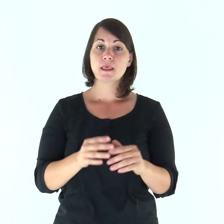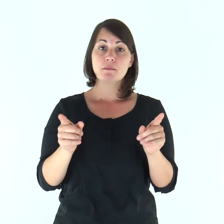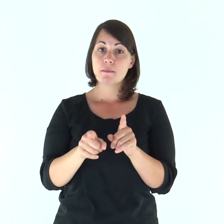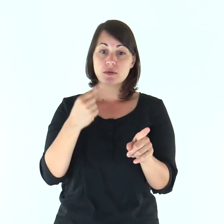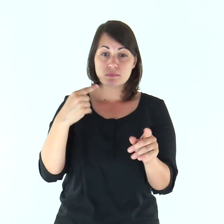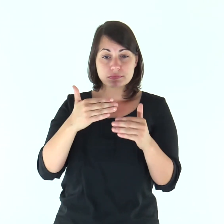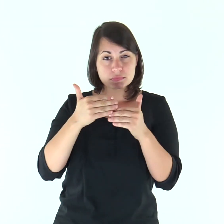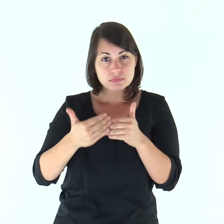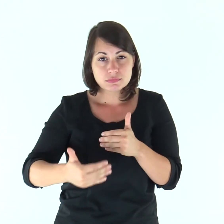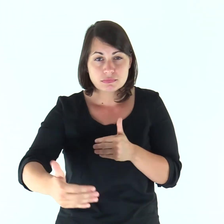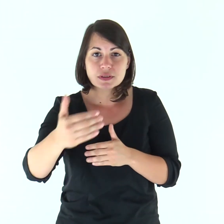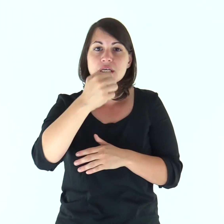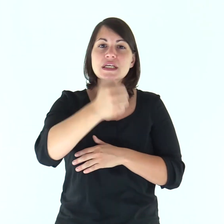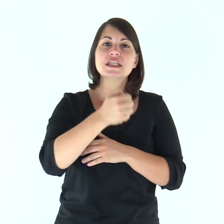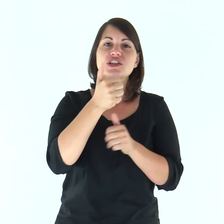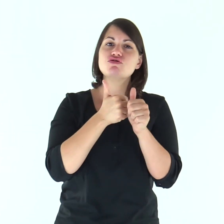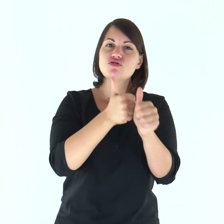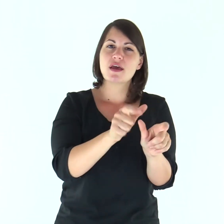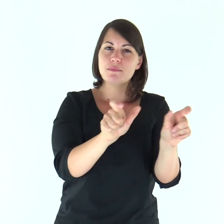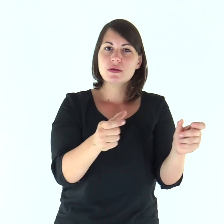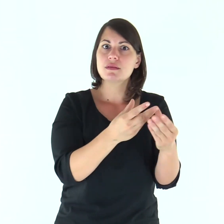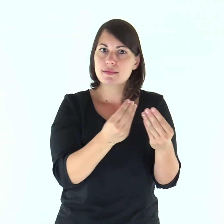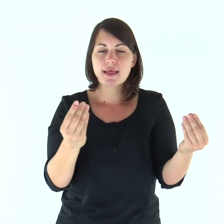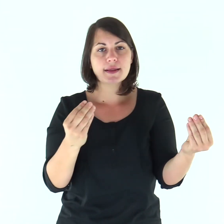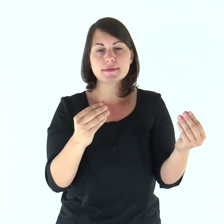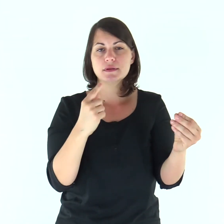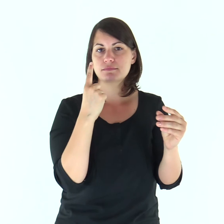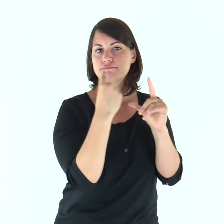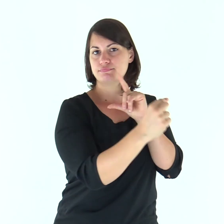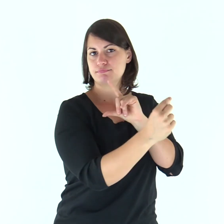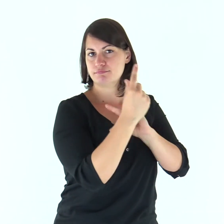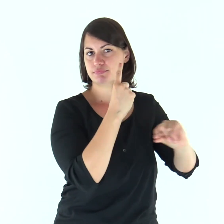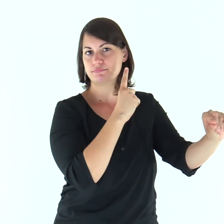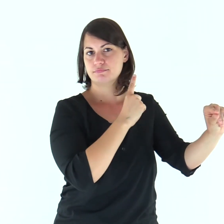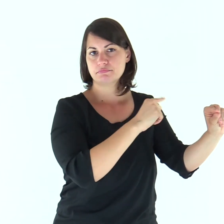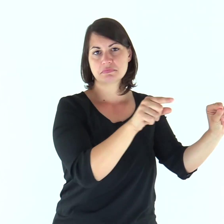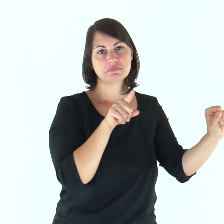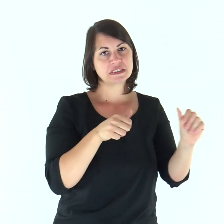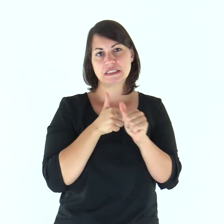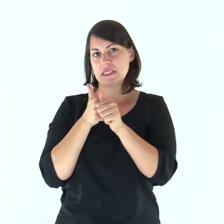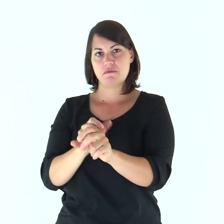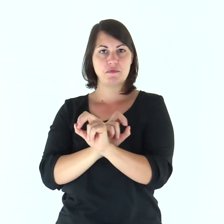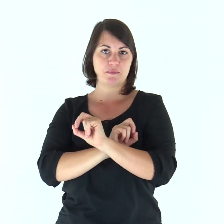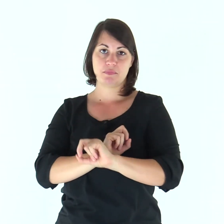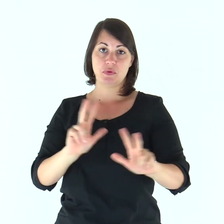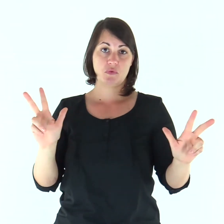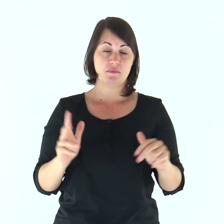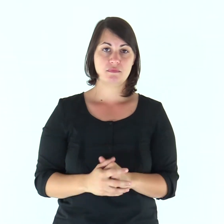Da quel momento molti dei suoi discepoli tornarono indietro e non andavano più con lui.